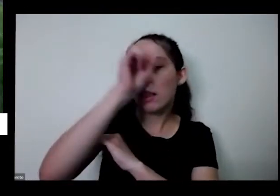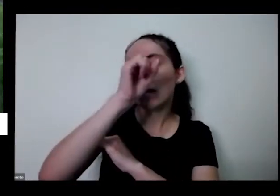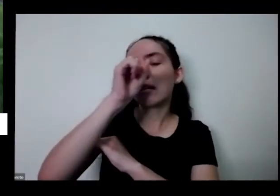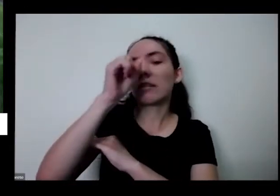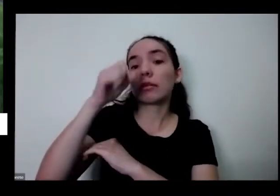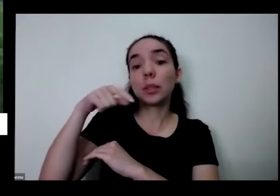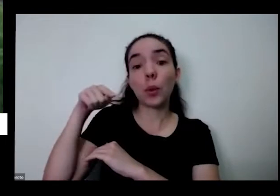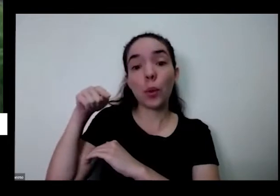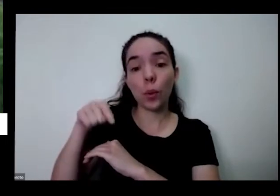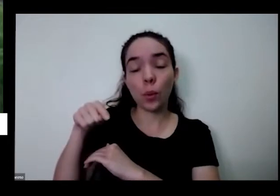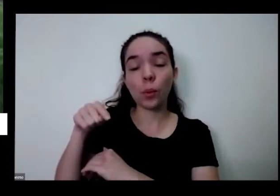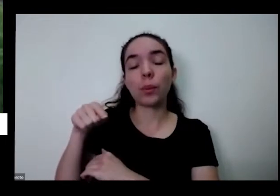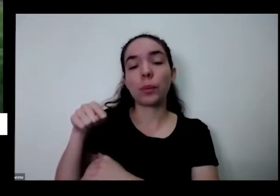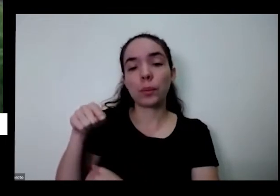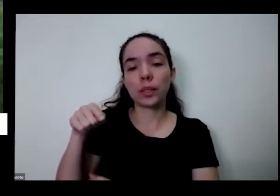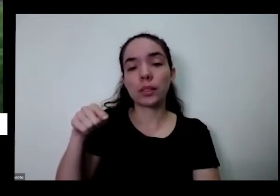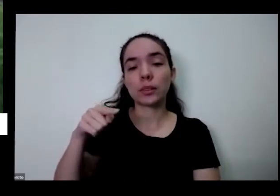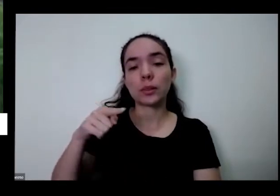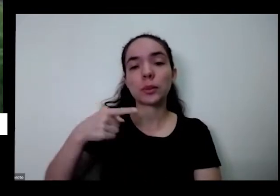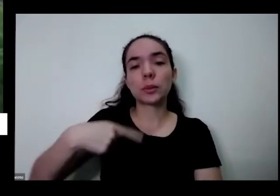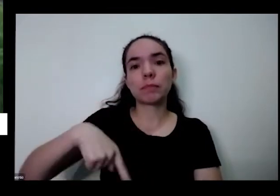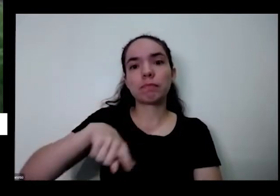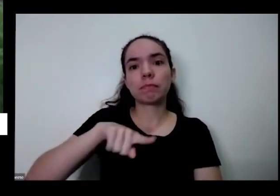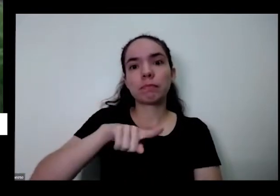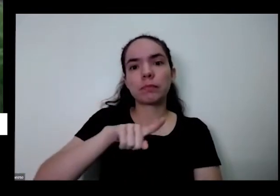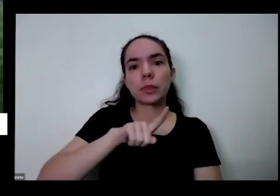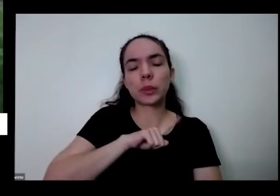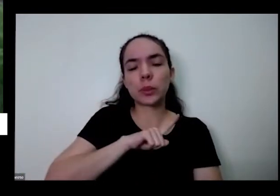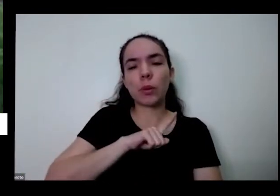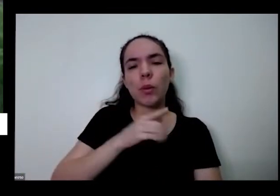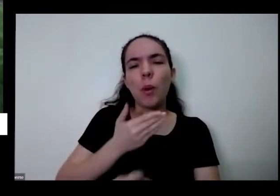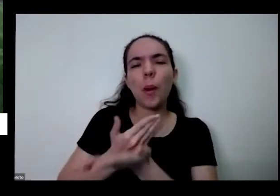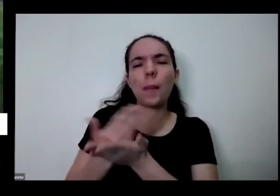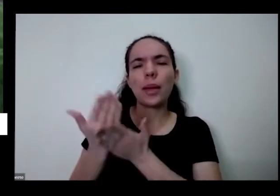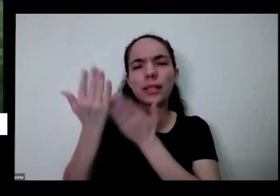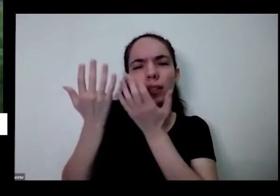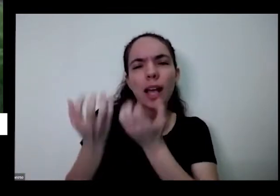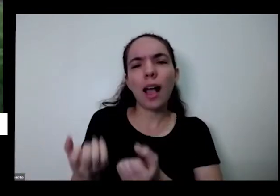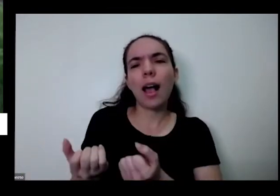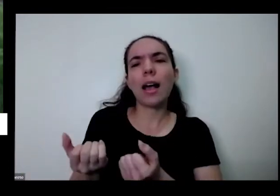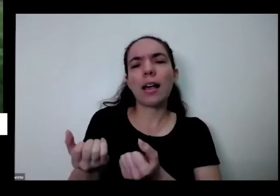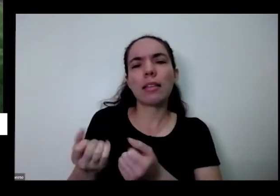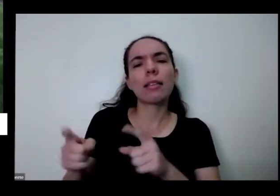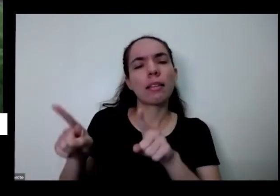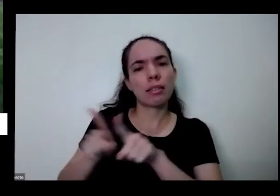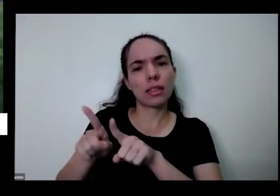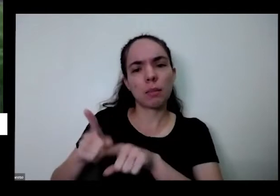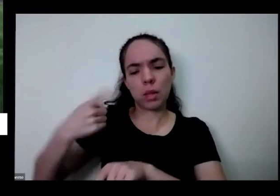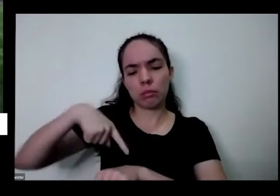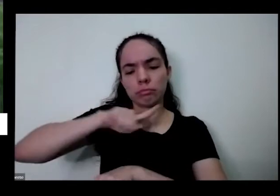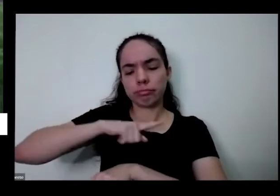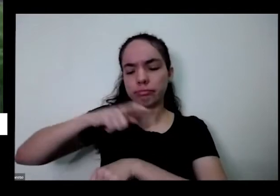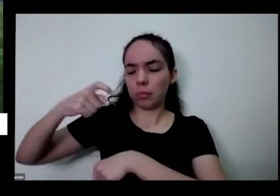a gente é acho que começa a aceitar tudo bem mais um pouco os nossos próprios tempos e a respeitar